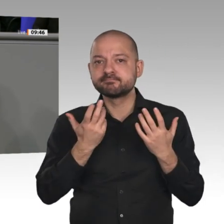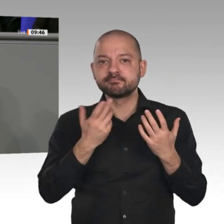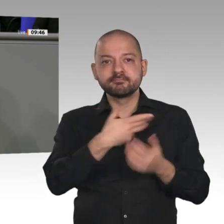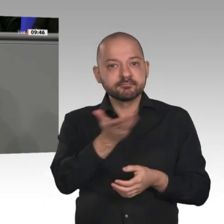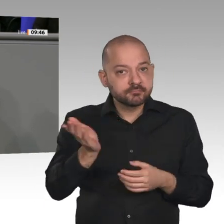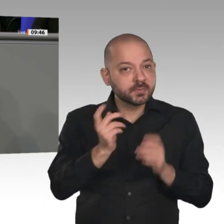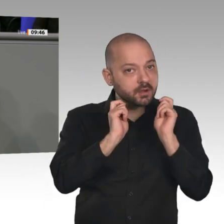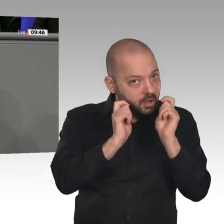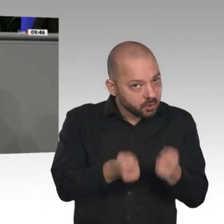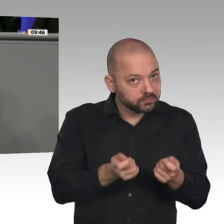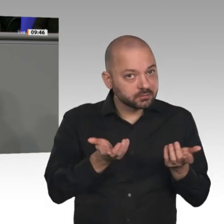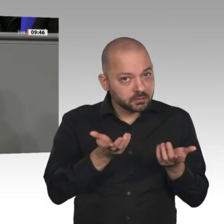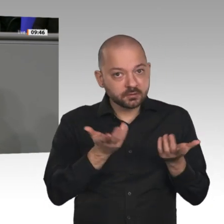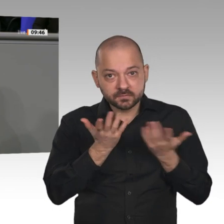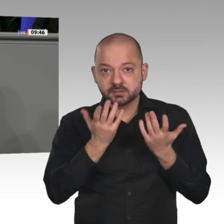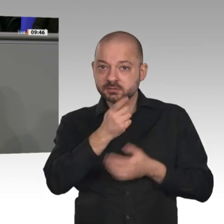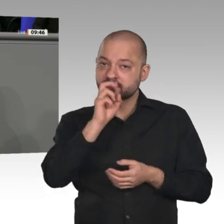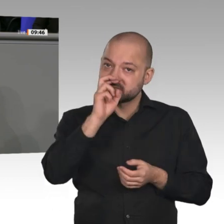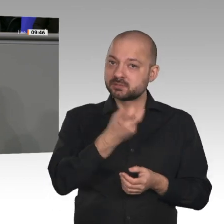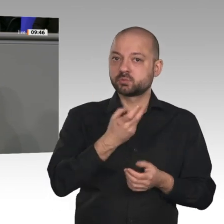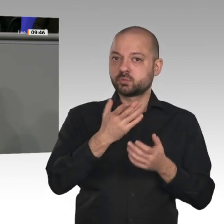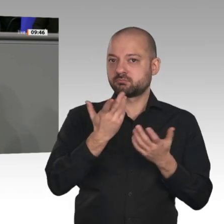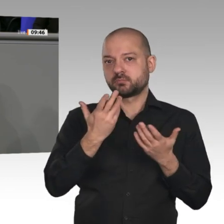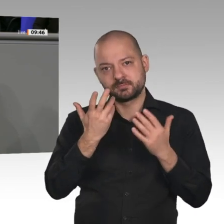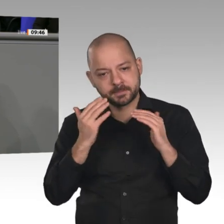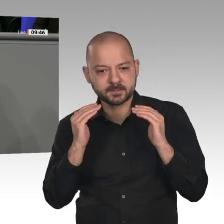Sie es noch nicht mal um, sondern gehen hinter die Ergebnisse zurück. Das Signal,